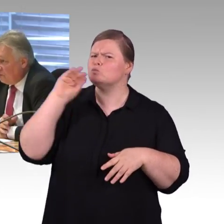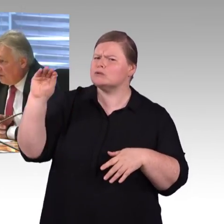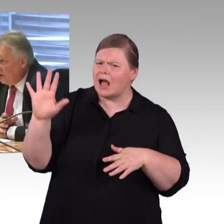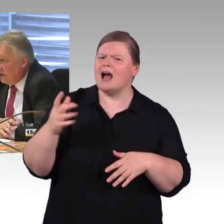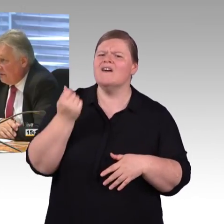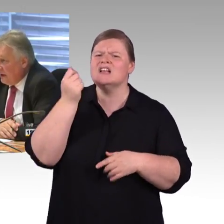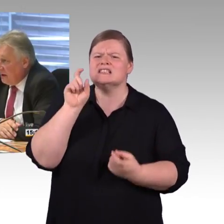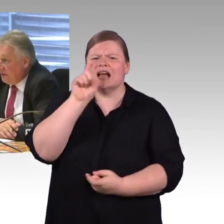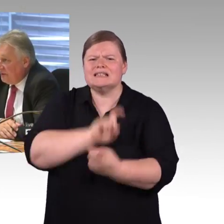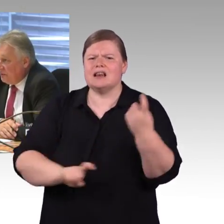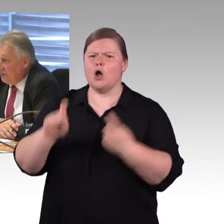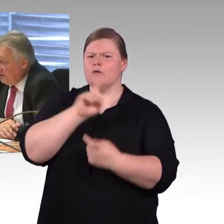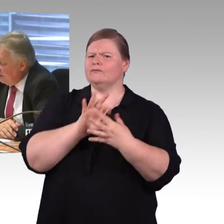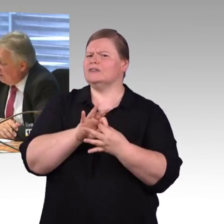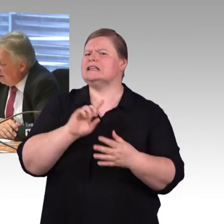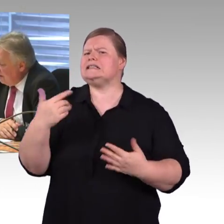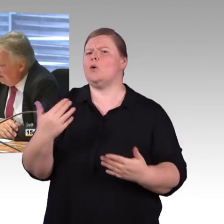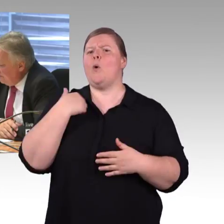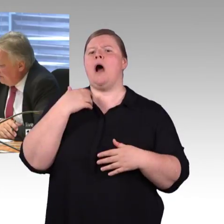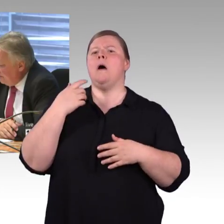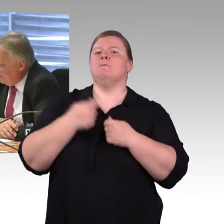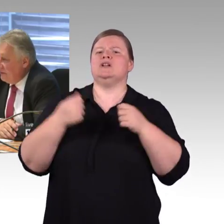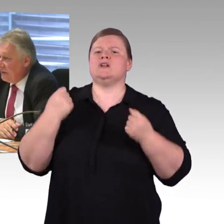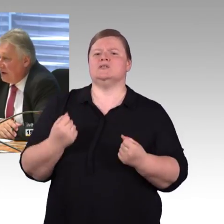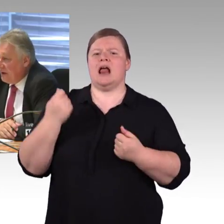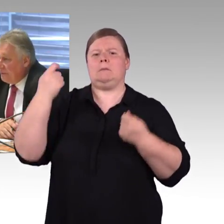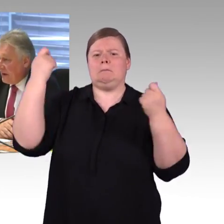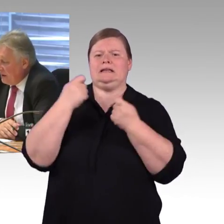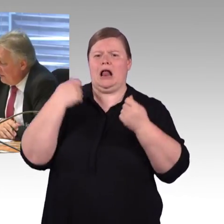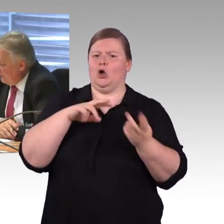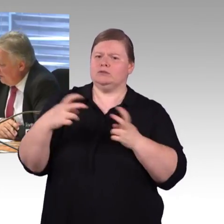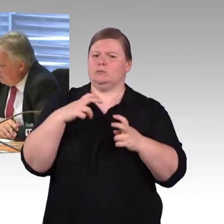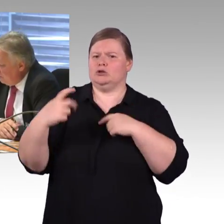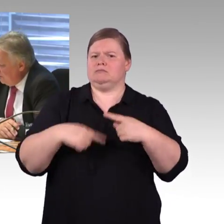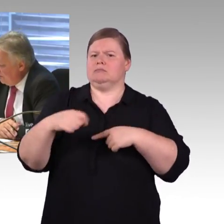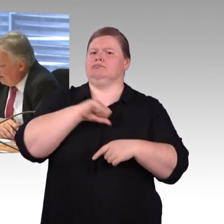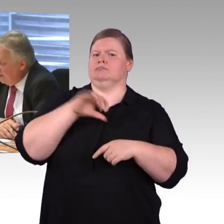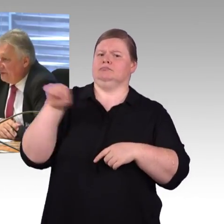es gibt einfache Sprache, im Internet gibt es einiges, jetzt die Frage an Sie, Herr Schmitz: